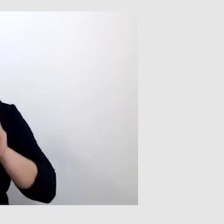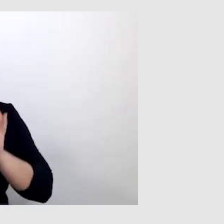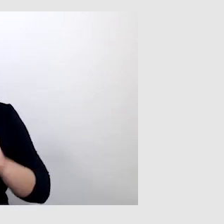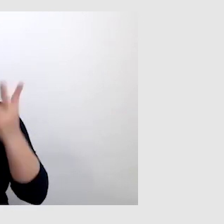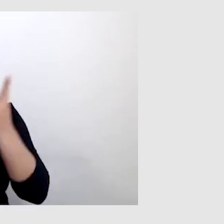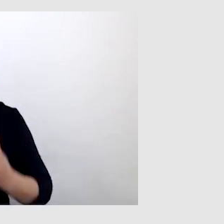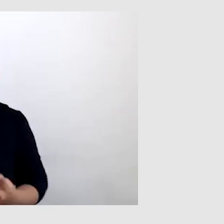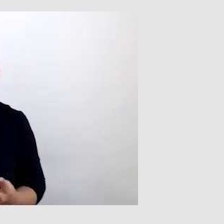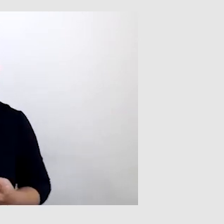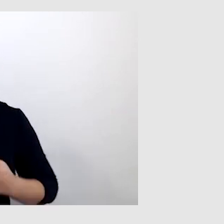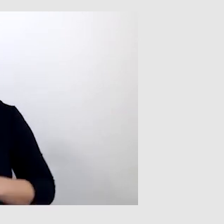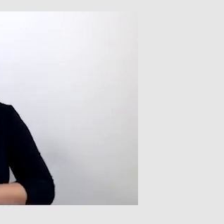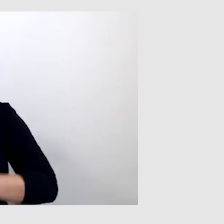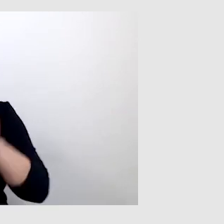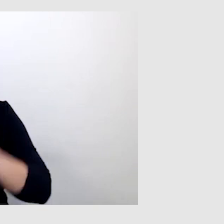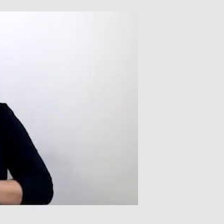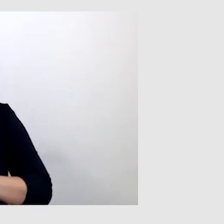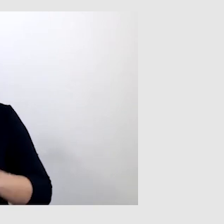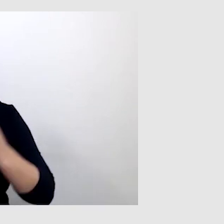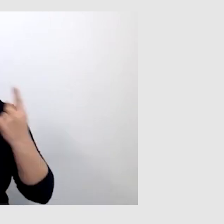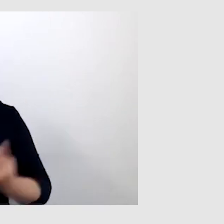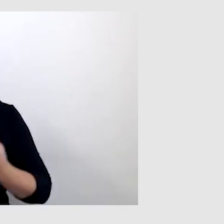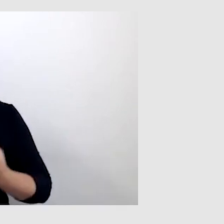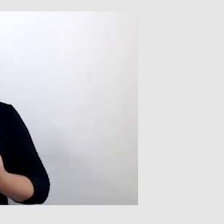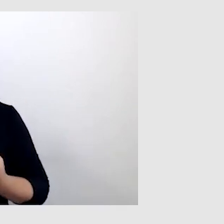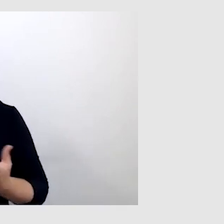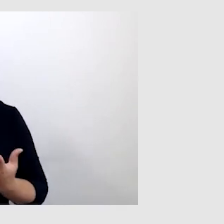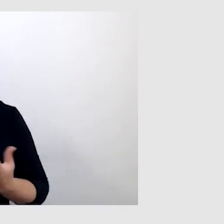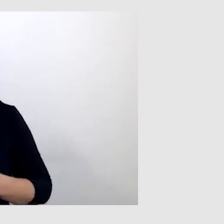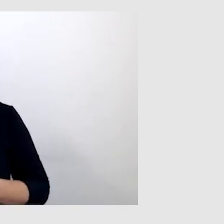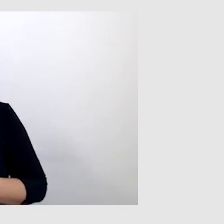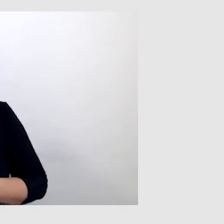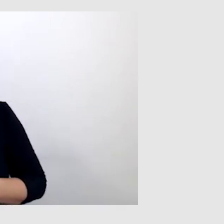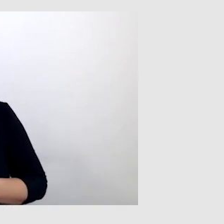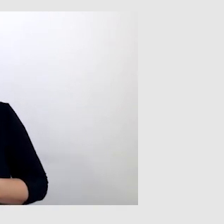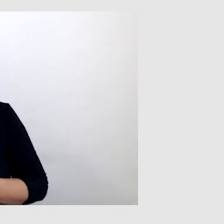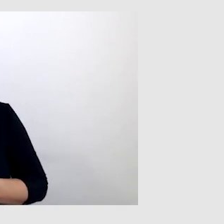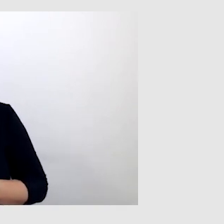Czasami są takie sytuacje, kiedy ktoś mówi niewyraźnie,